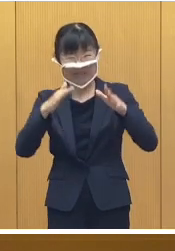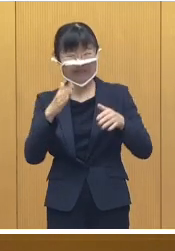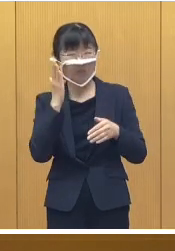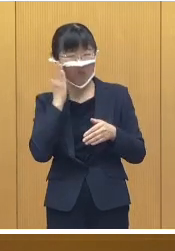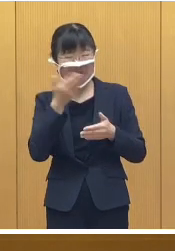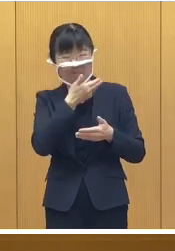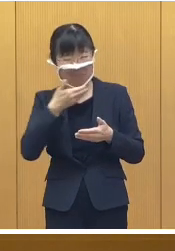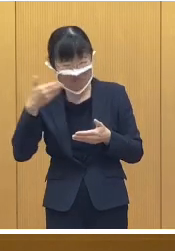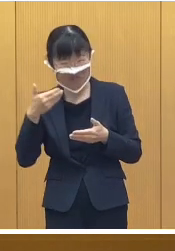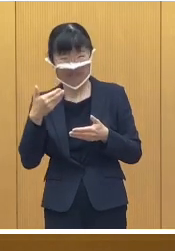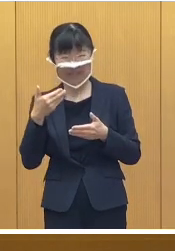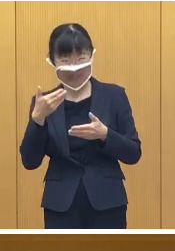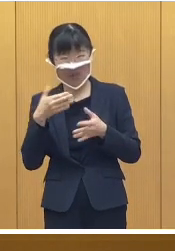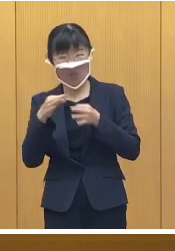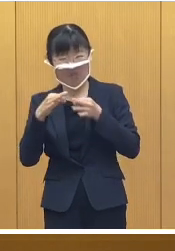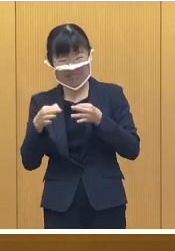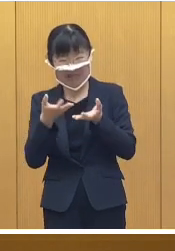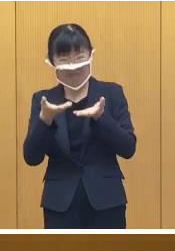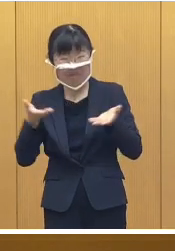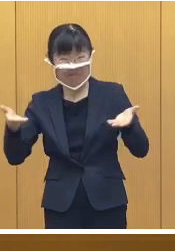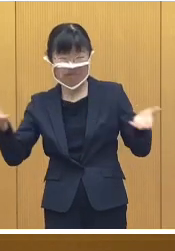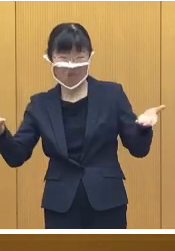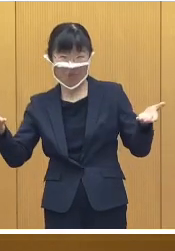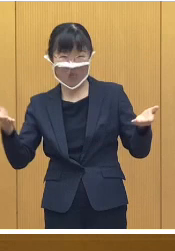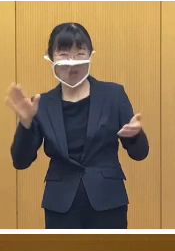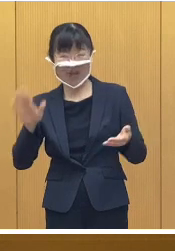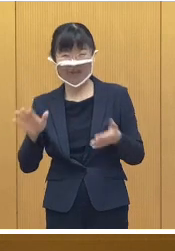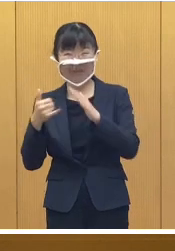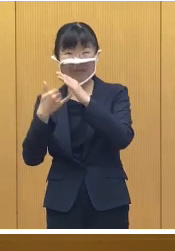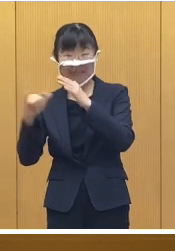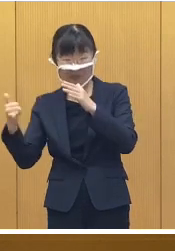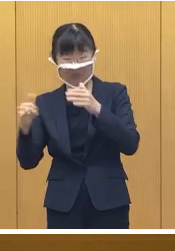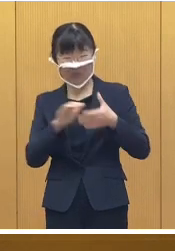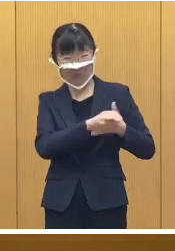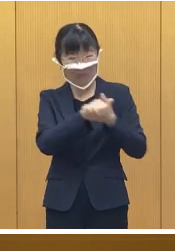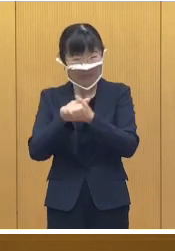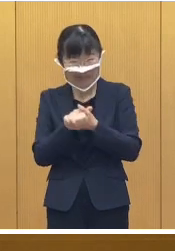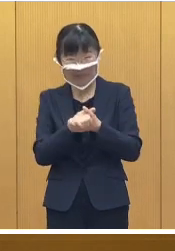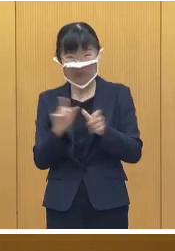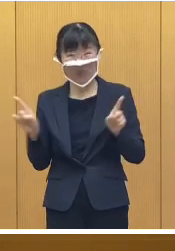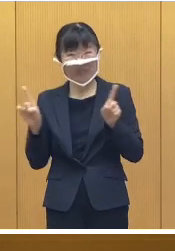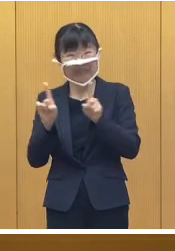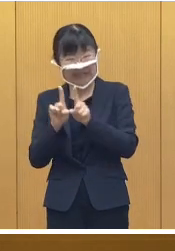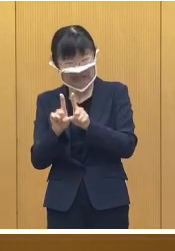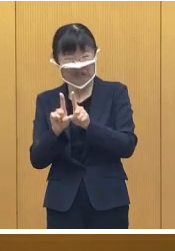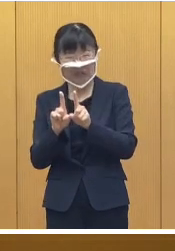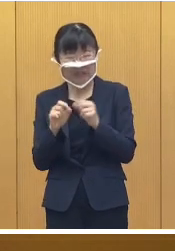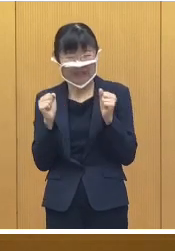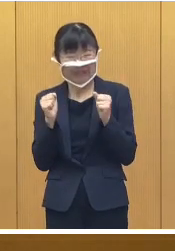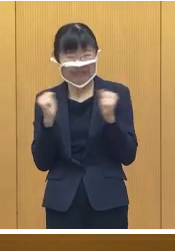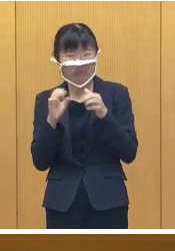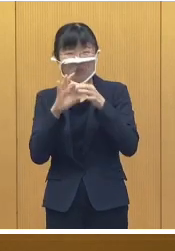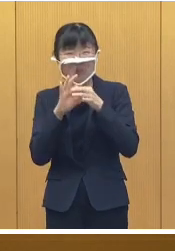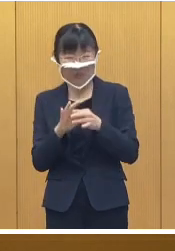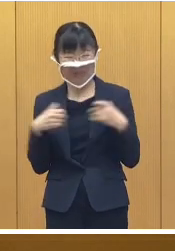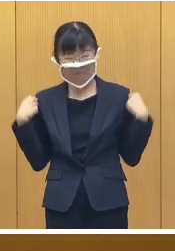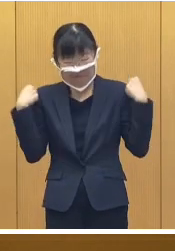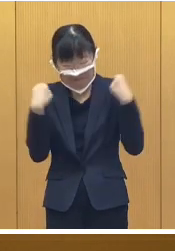アイスマルシェも行われます ので ご家族やお友達とご一緒に 暖かい服装で楽しんで